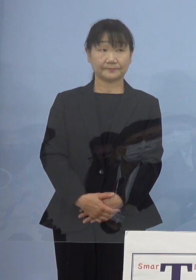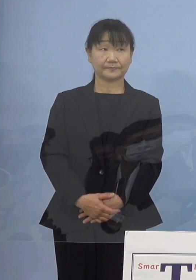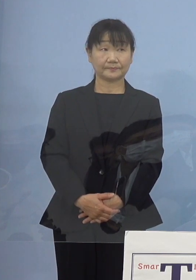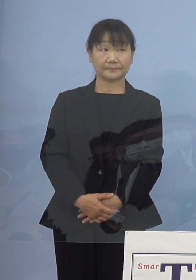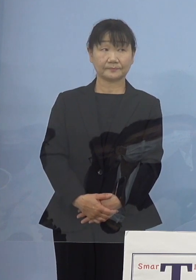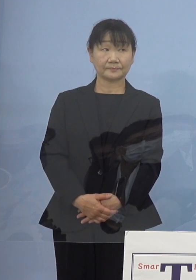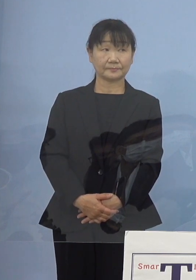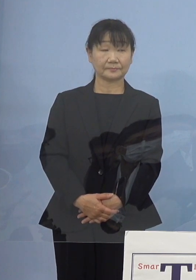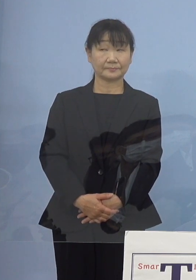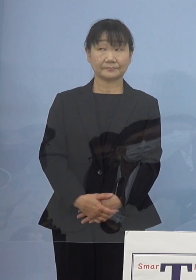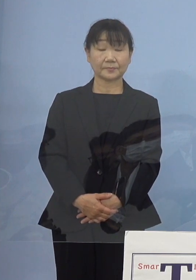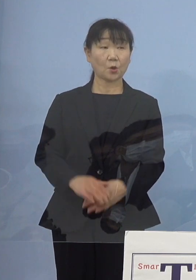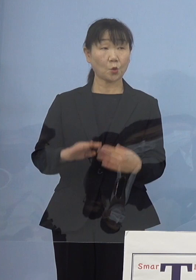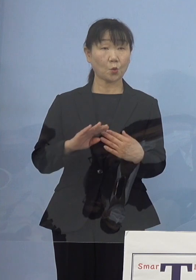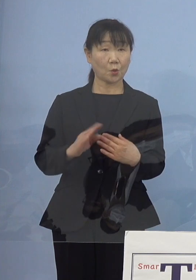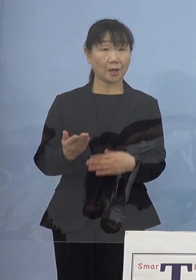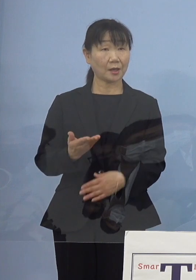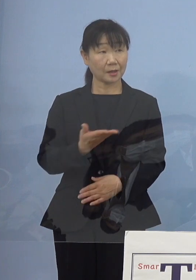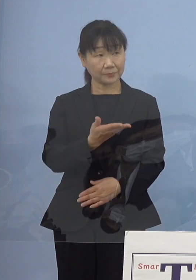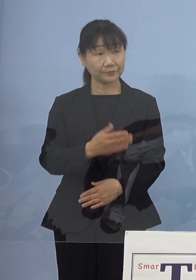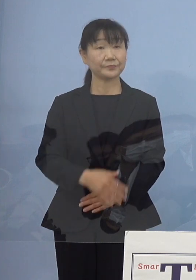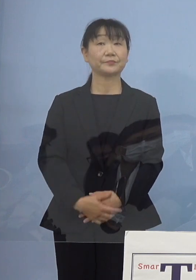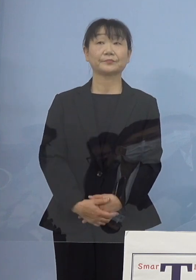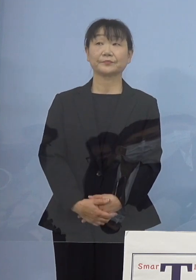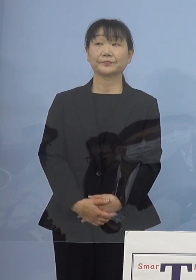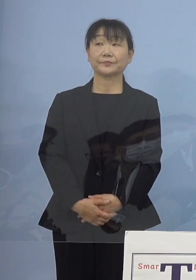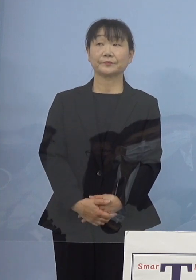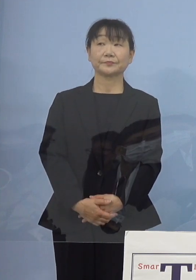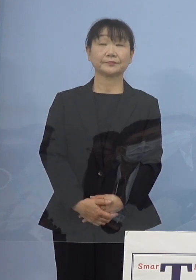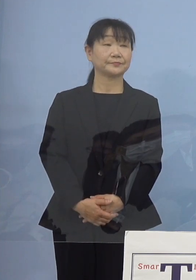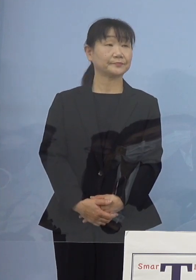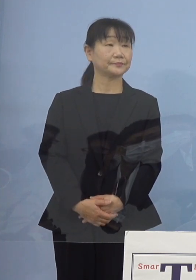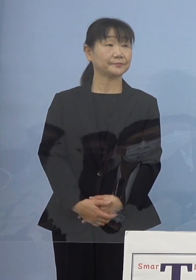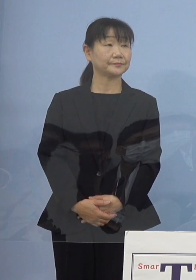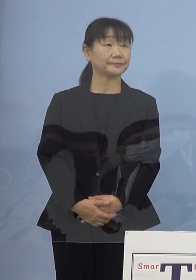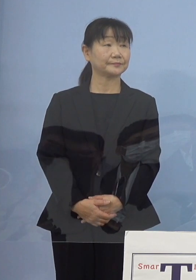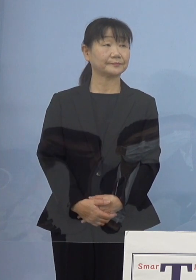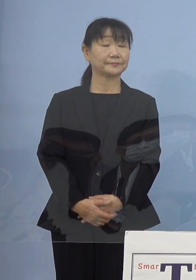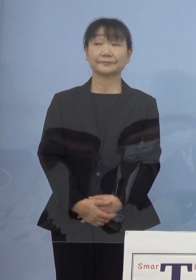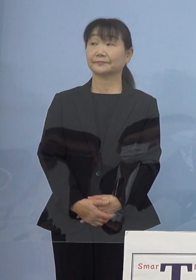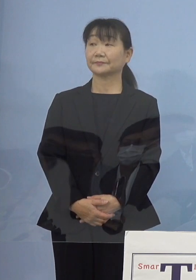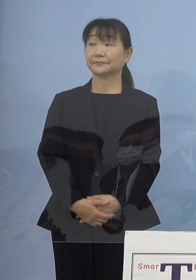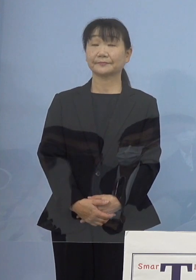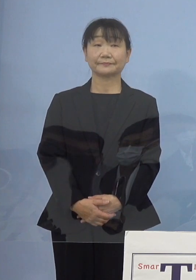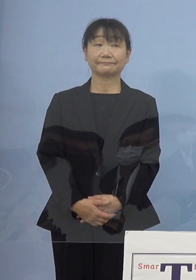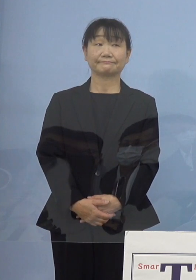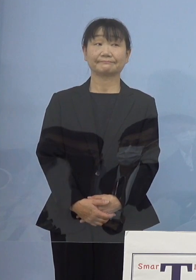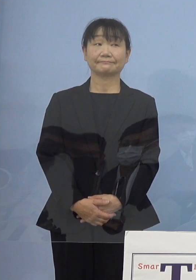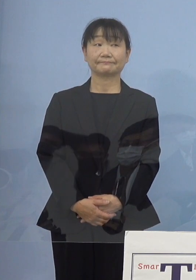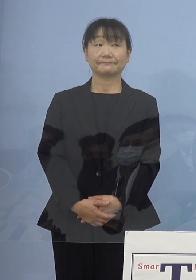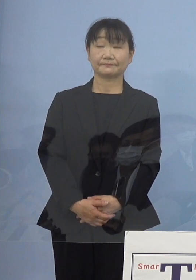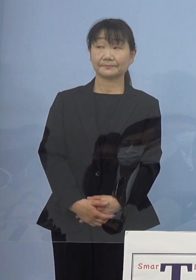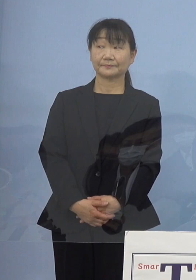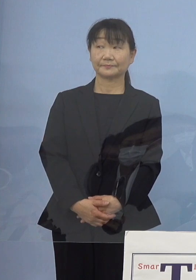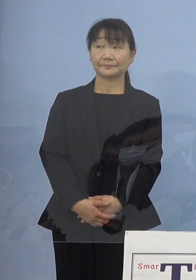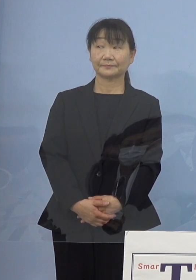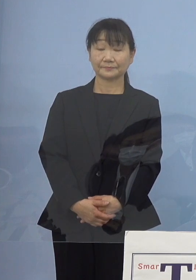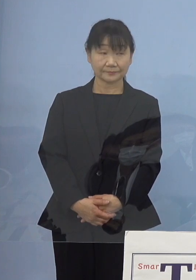（幹事社） 他いかがでしょうか、よろしいでしょうか ではこちらから質問は以上です